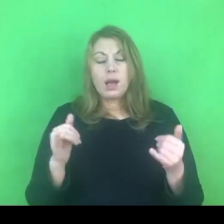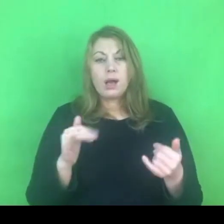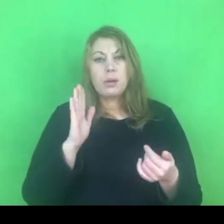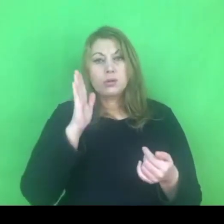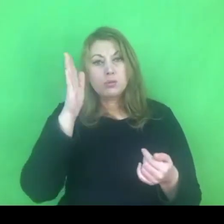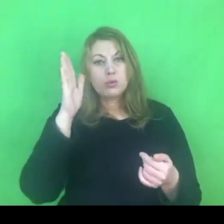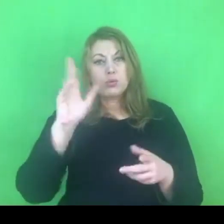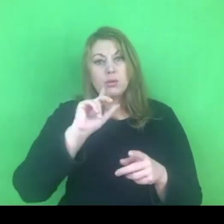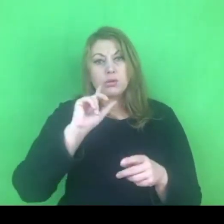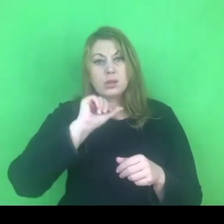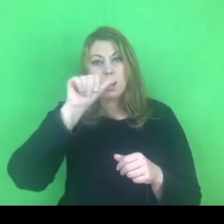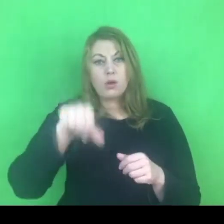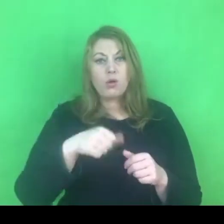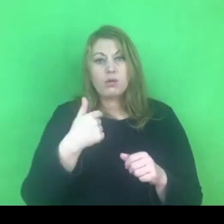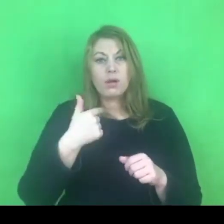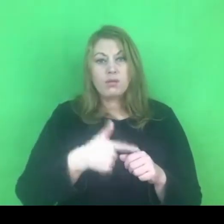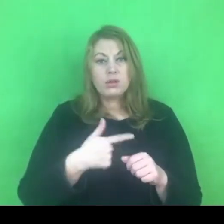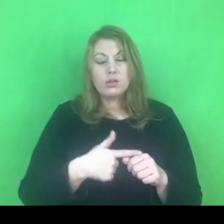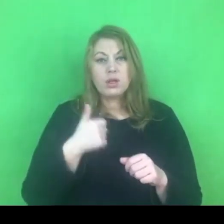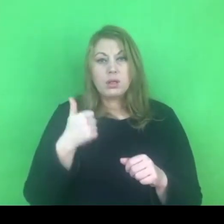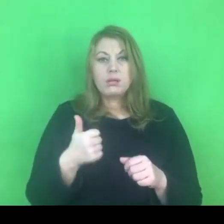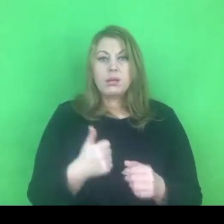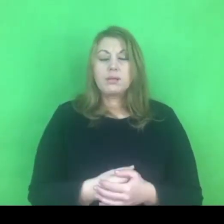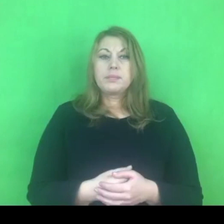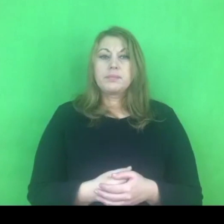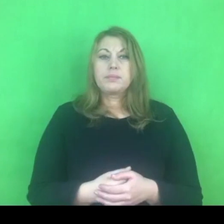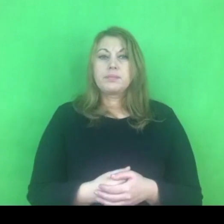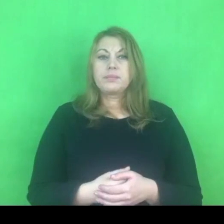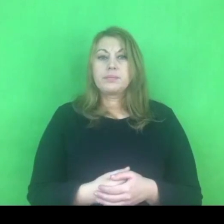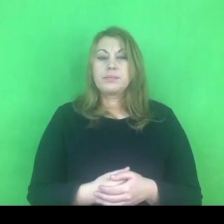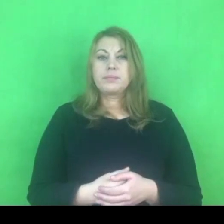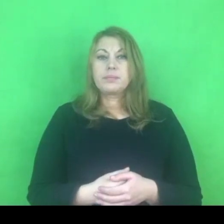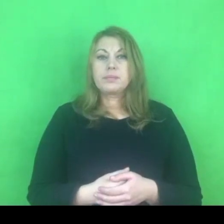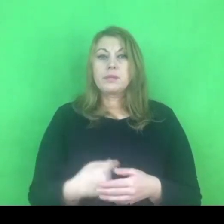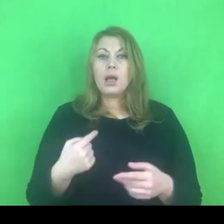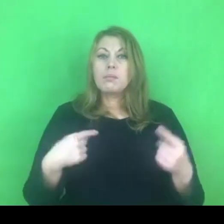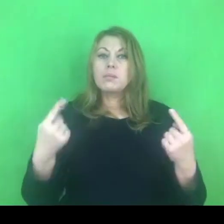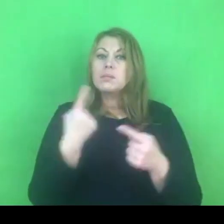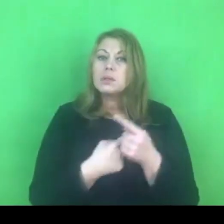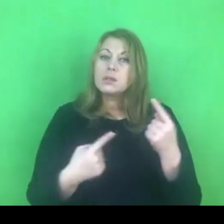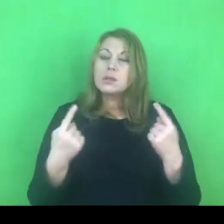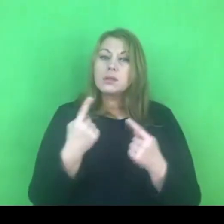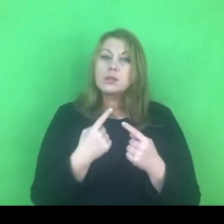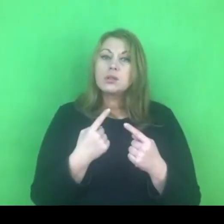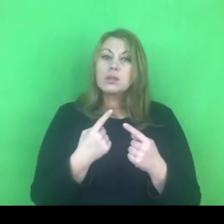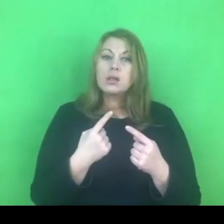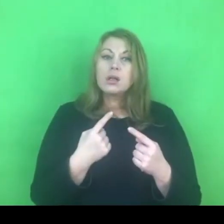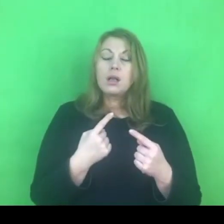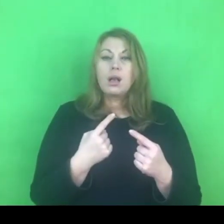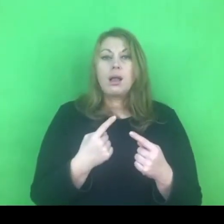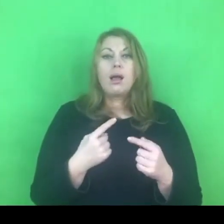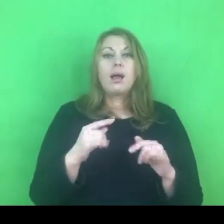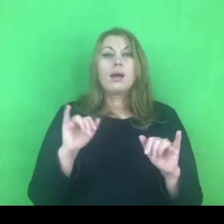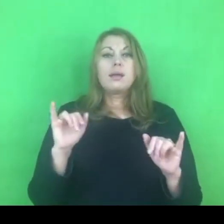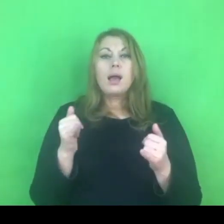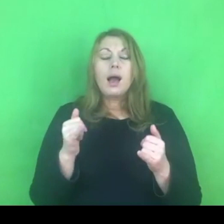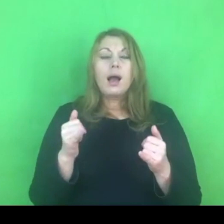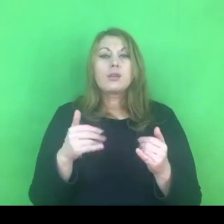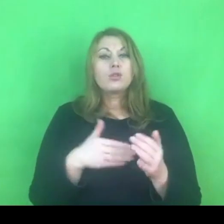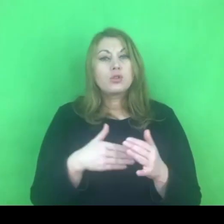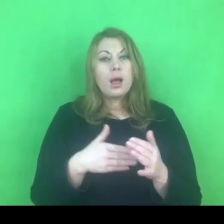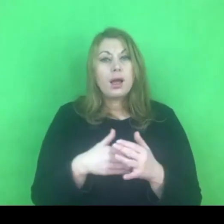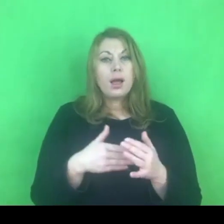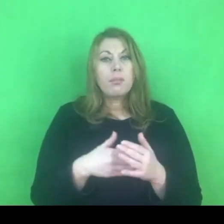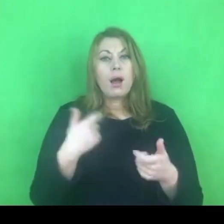Myślę też o ujednoliceniu jeśli chodzi o rozumienie przemocy, bo cały czas mamy różne zapisy,